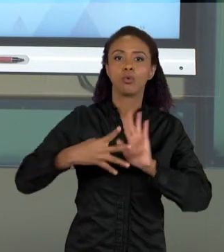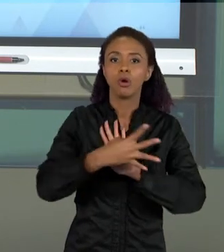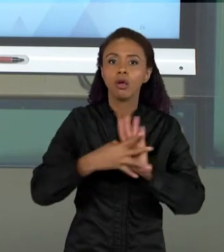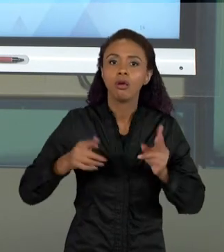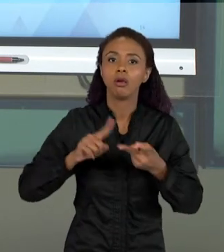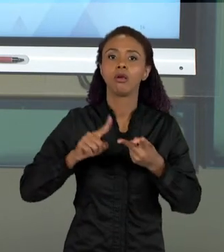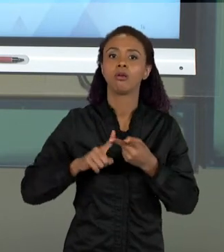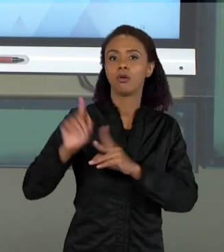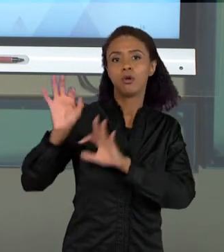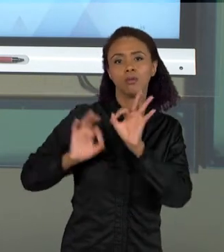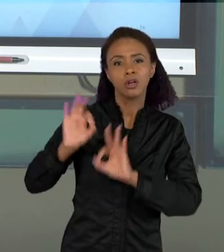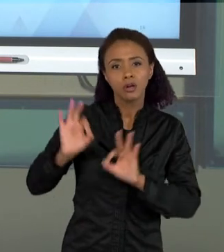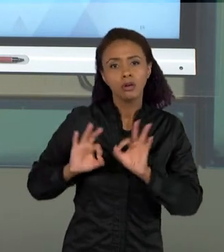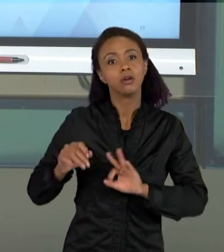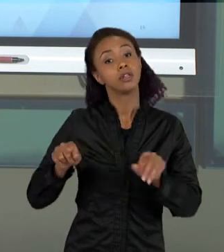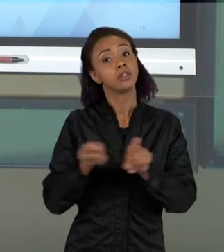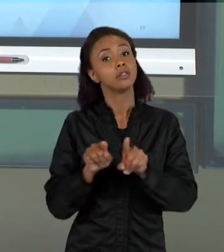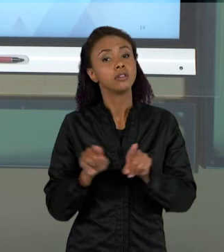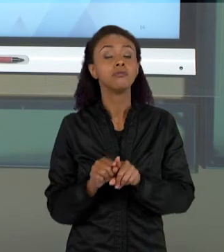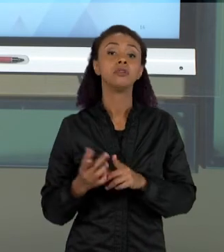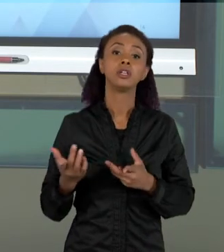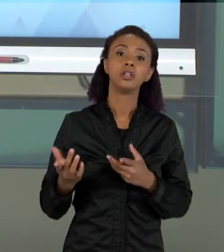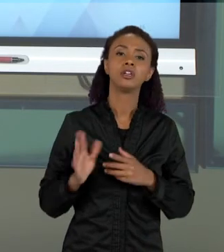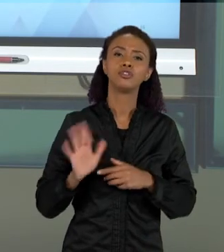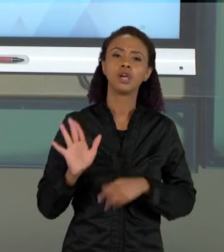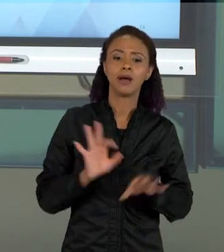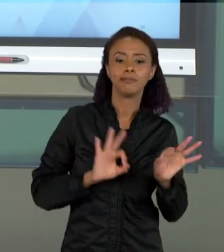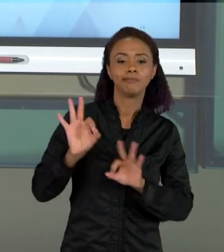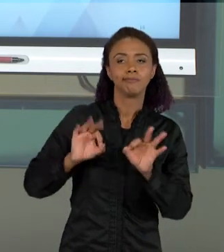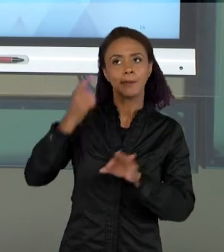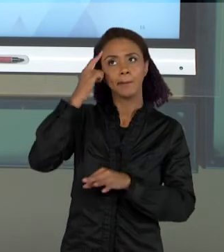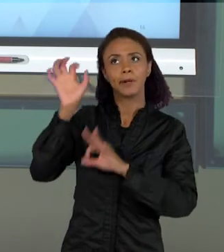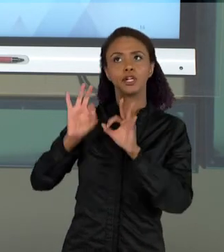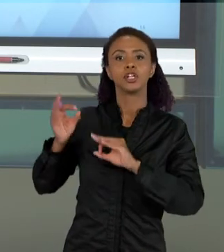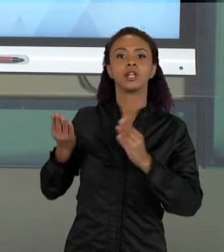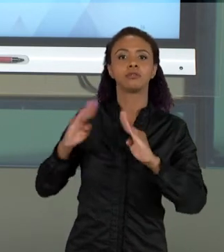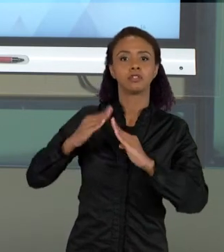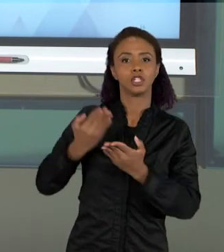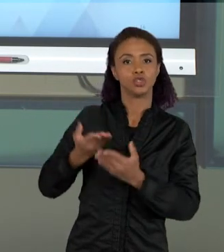FAZER ALGUNS PLANEJAMENTOS NAS NOSSAS ESCOLAS. ENTÃO NA PRÓXIMA SEMANA, NÓS